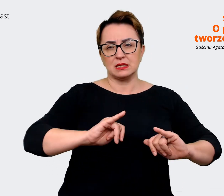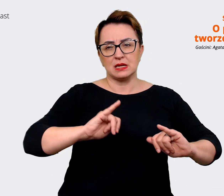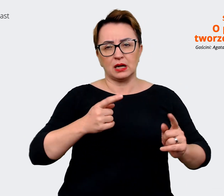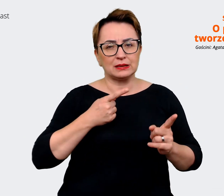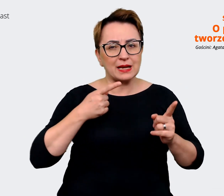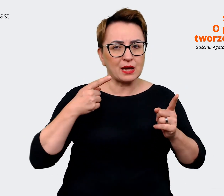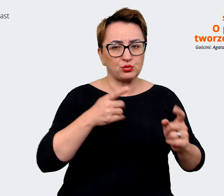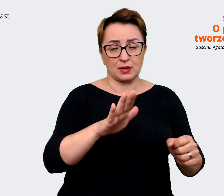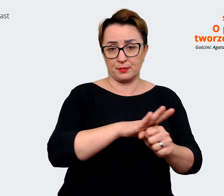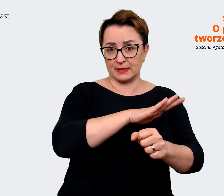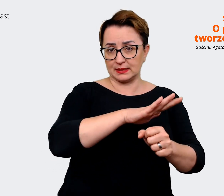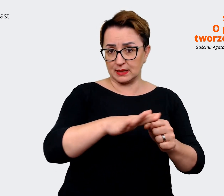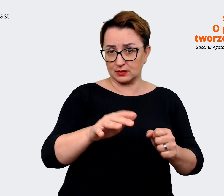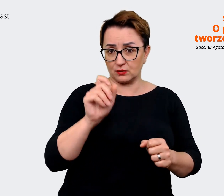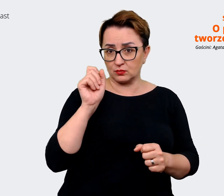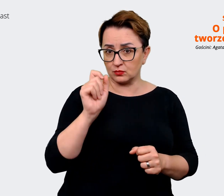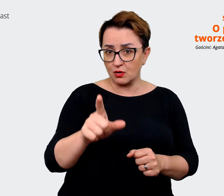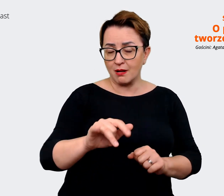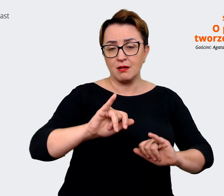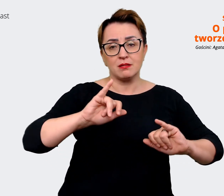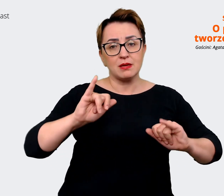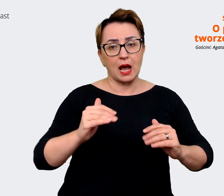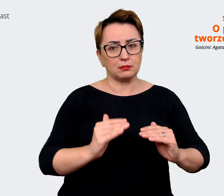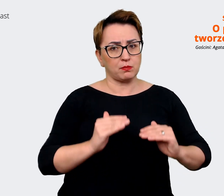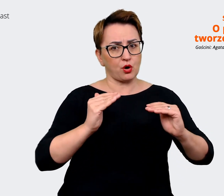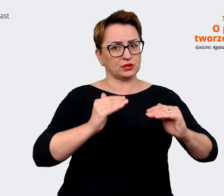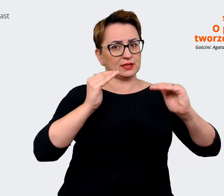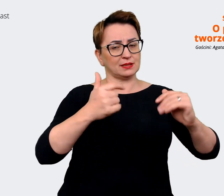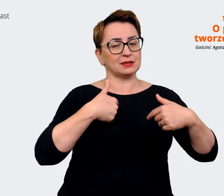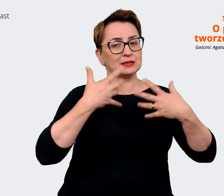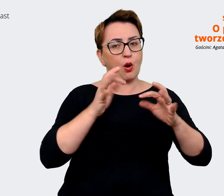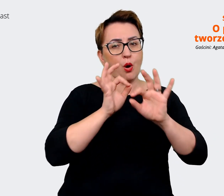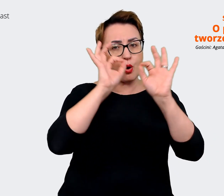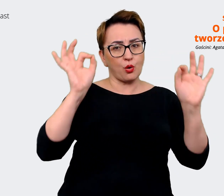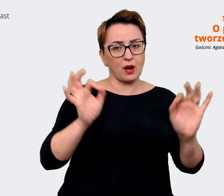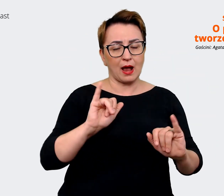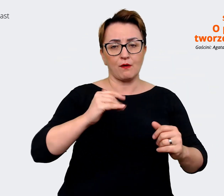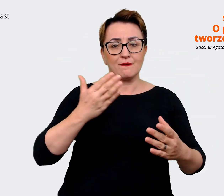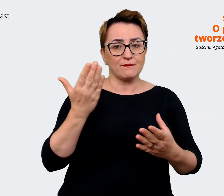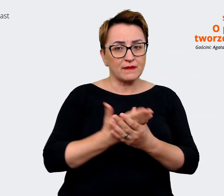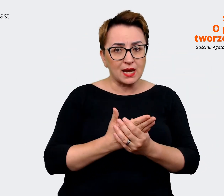chcemy się pozycjonować w ogóle jako firma i gdzie w tym w takim razie będzie nasza marka pracodawcy?